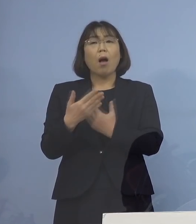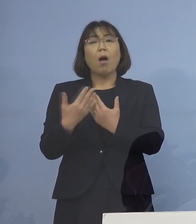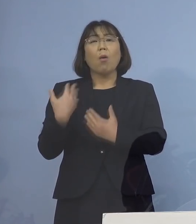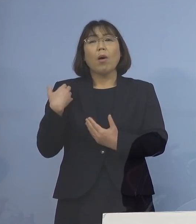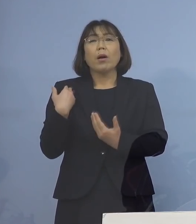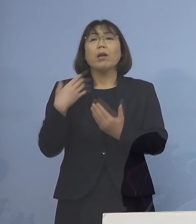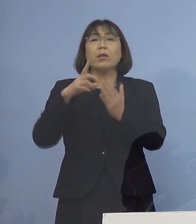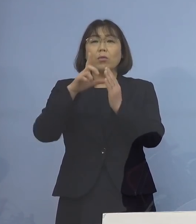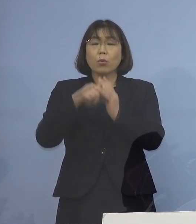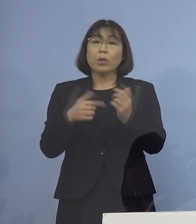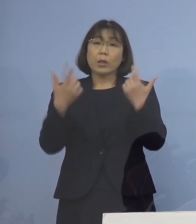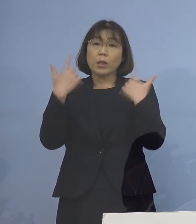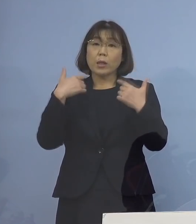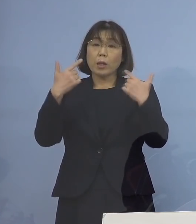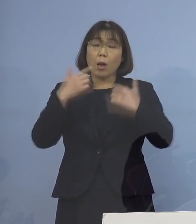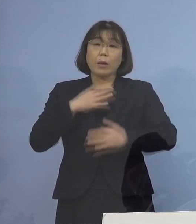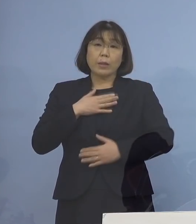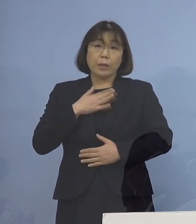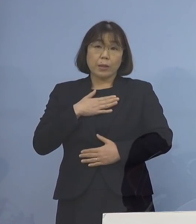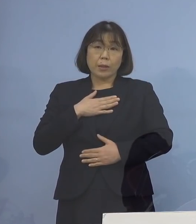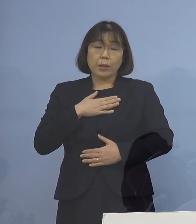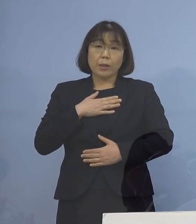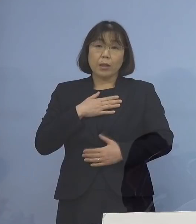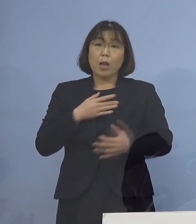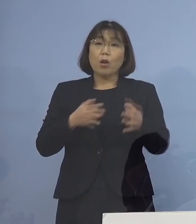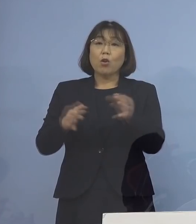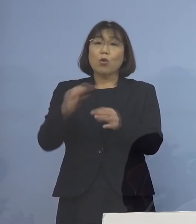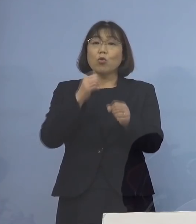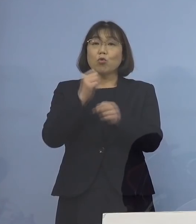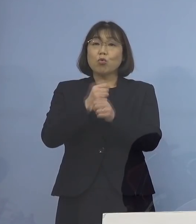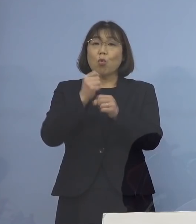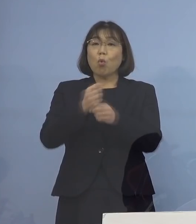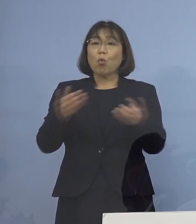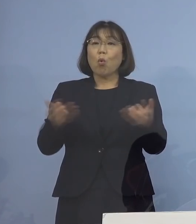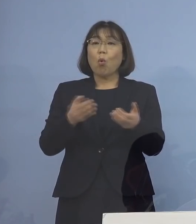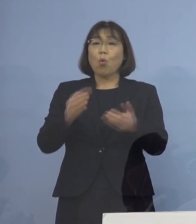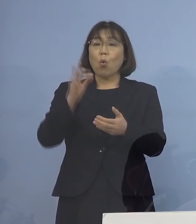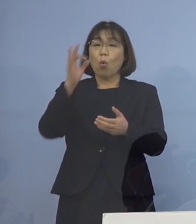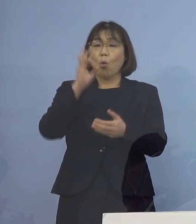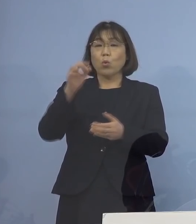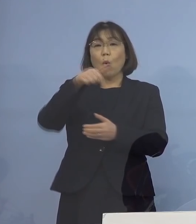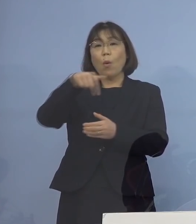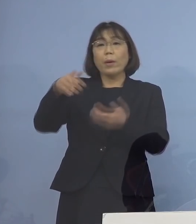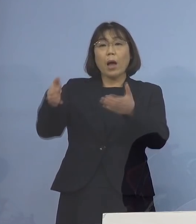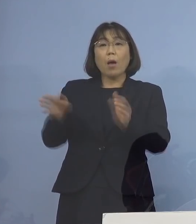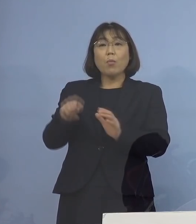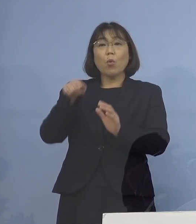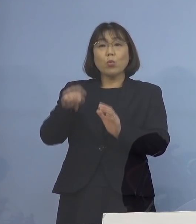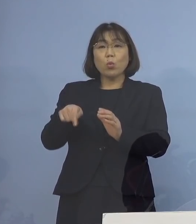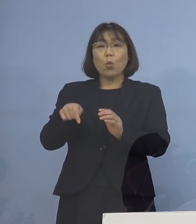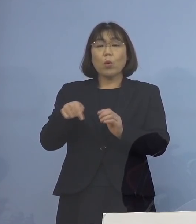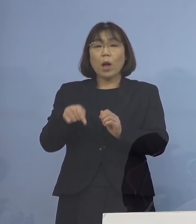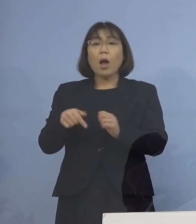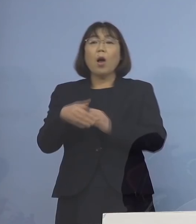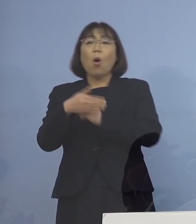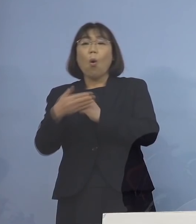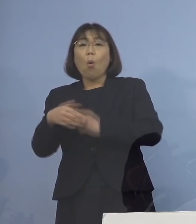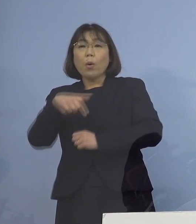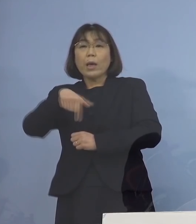日ごろから顔の見える関係のある 商工労働観光部の者が 徳島保健所のリエゾンとして ご相談にのらせていただく